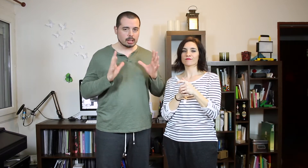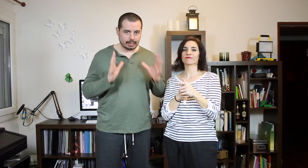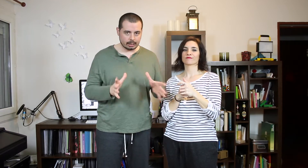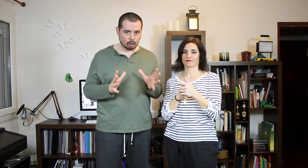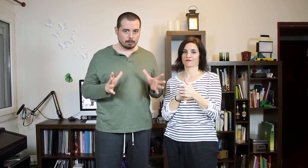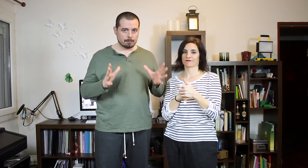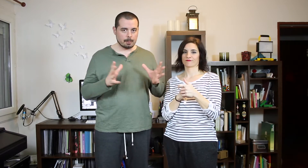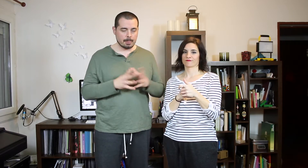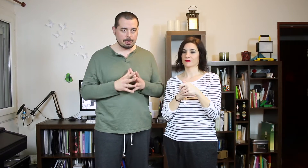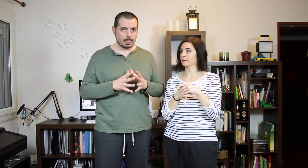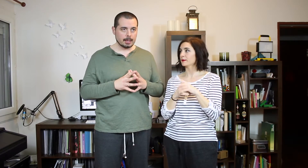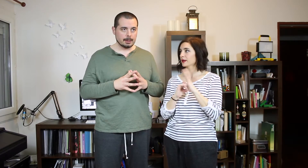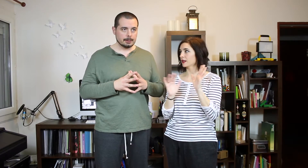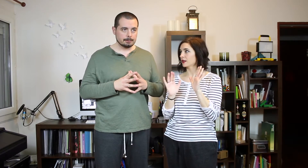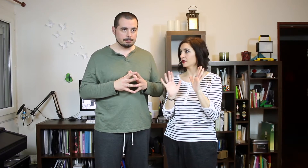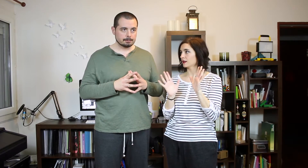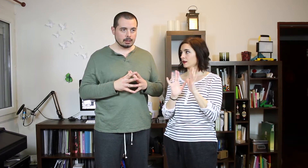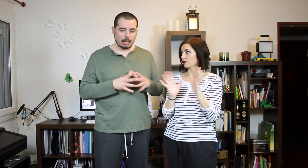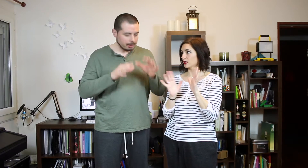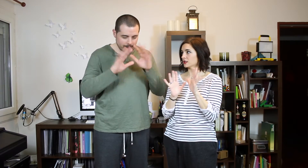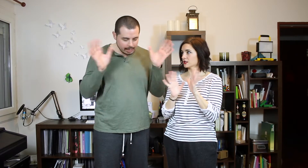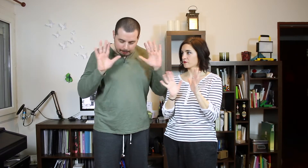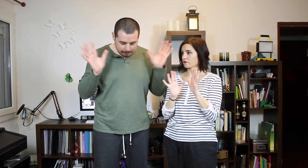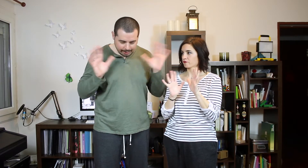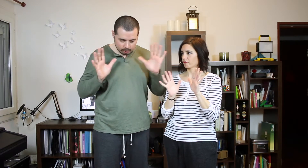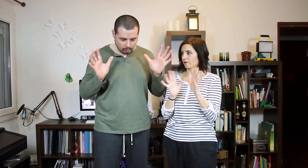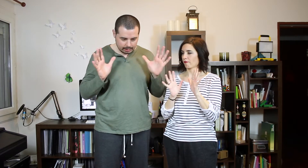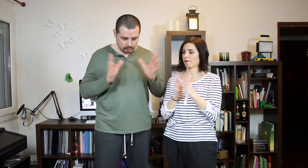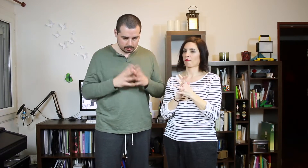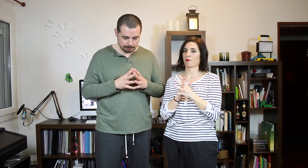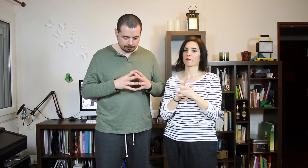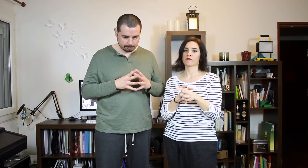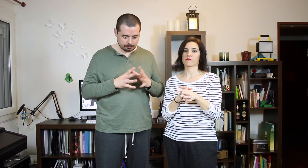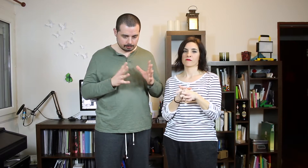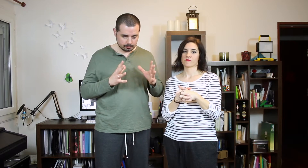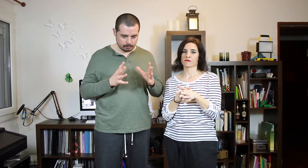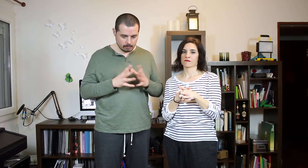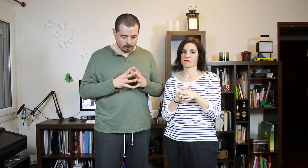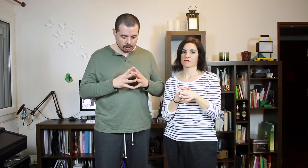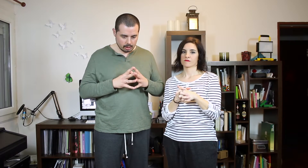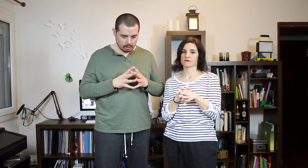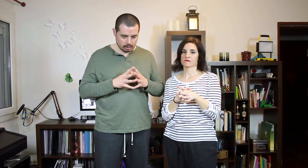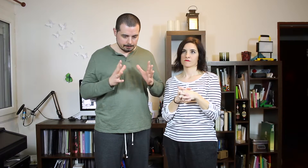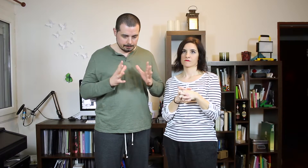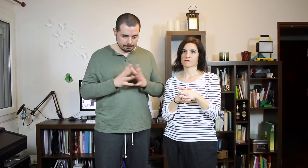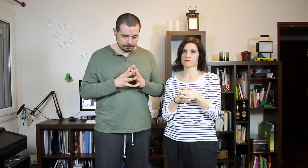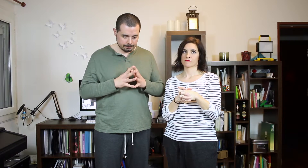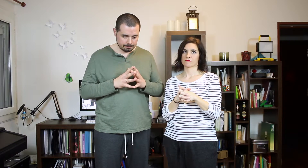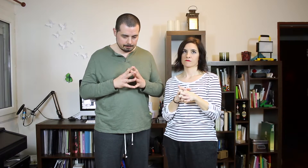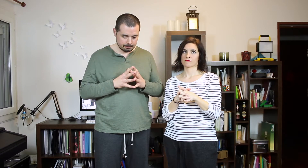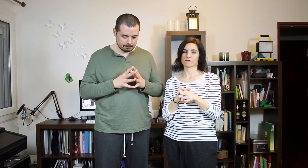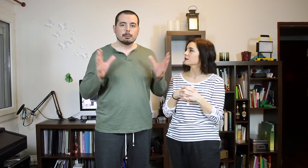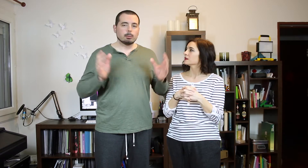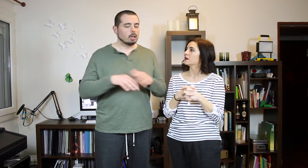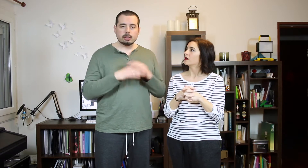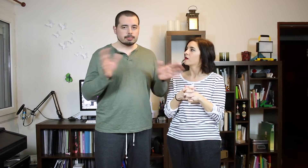de reggaetón. La primera de la primera primera de todas. (Grillos)